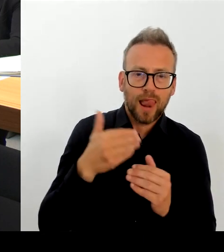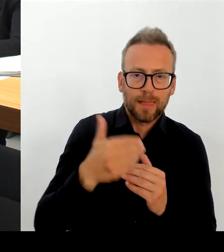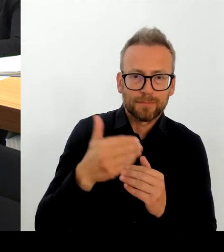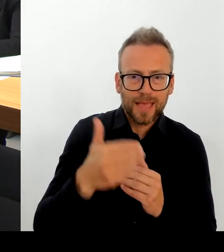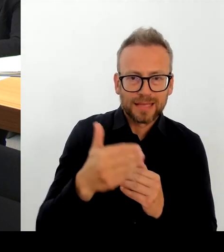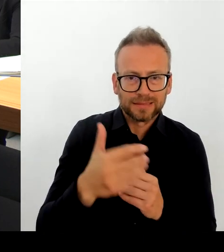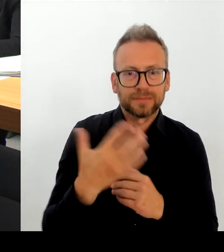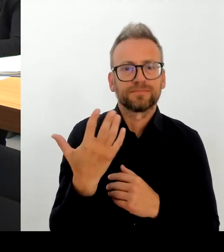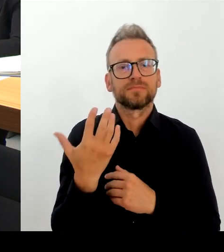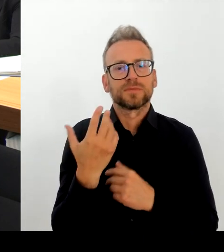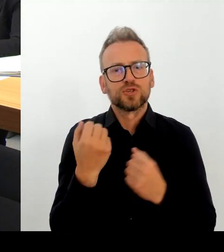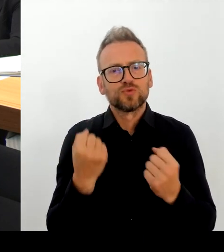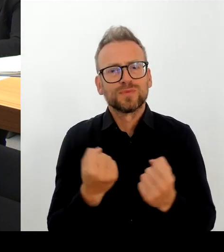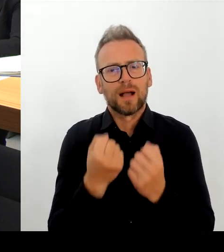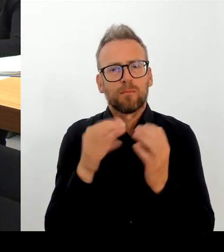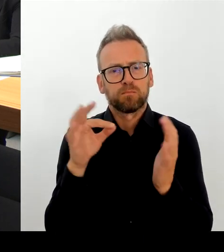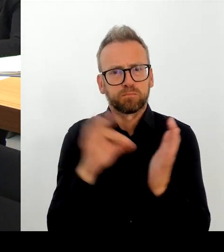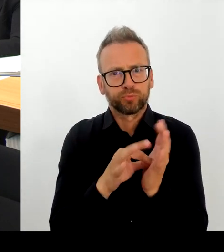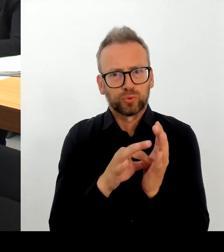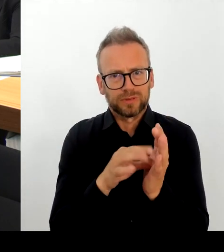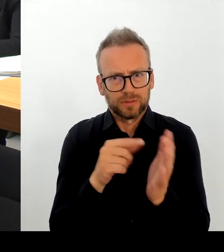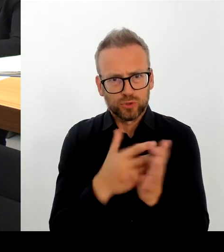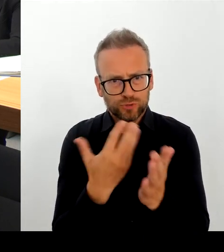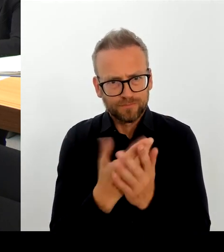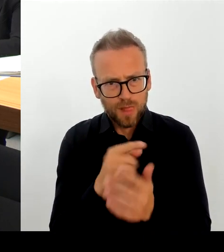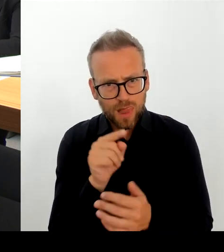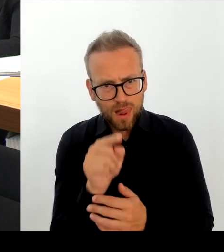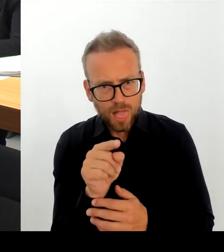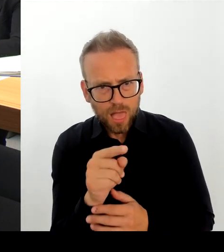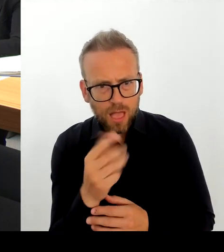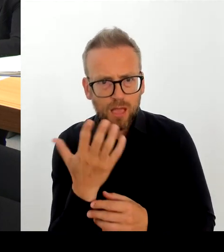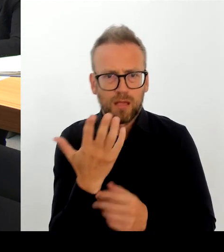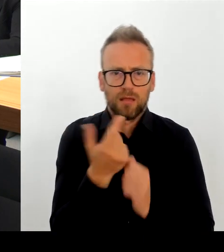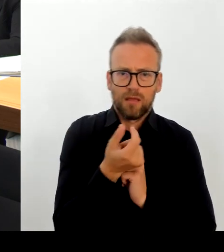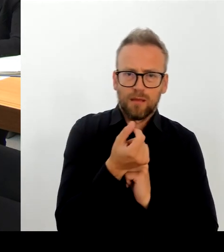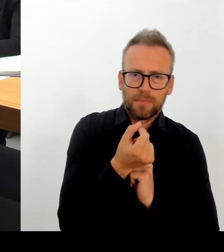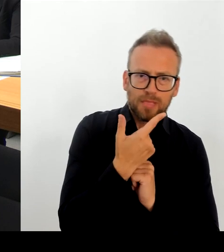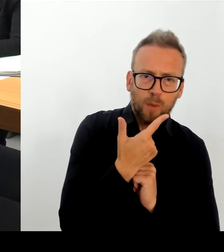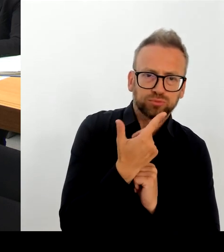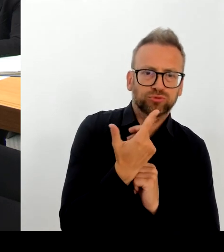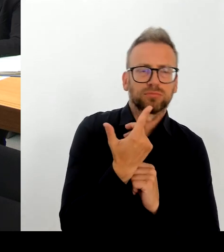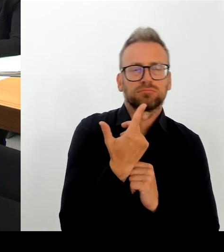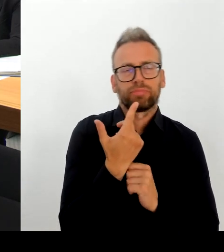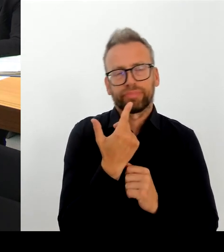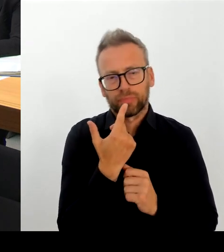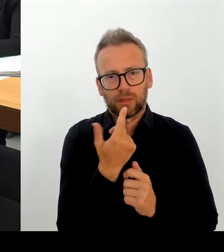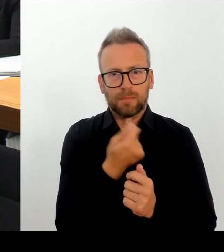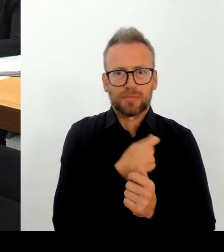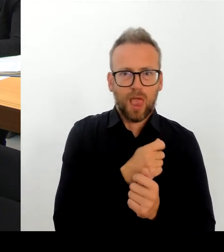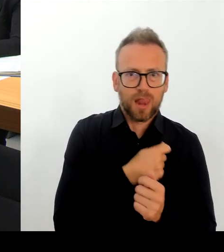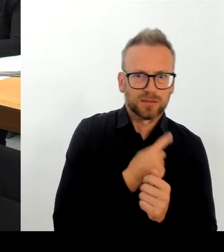Wir haben im Jahr 2022 6.000 Einsatzkräfte Stunden vor Ort gehabt.